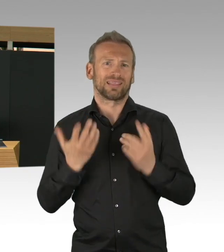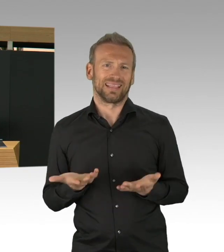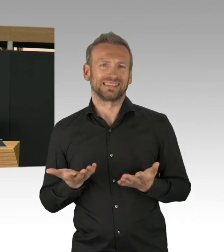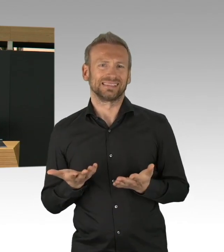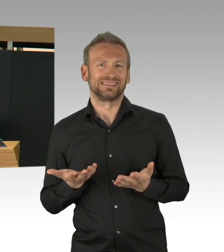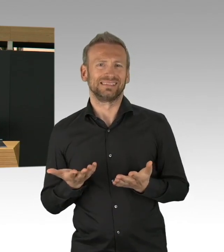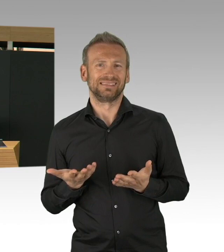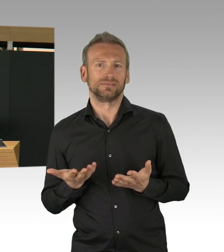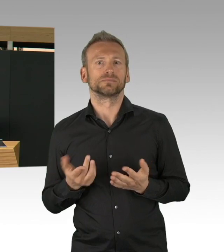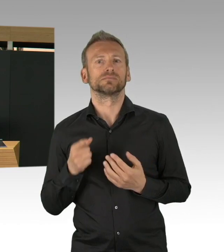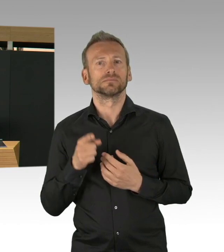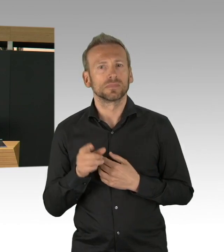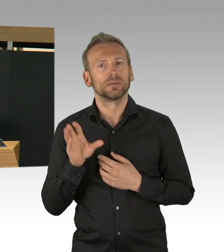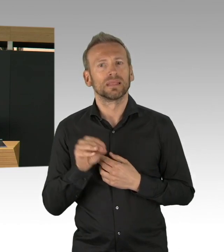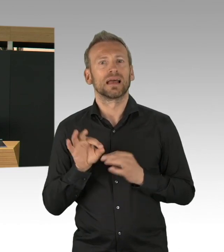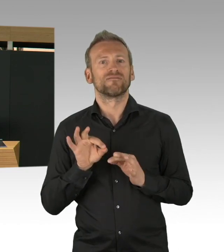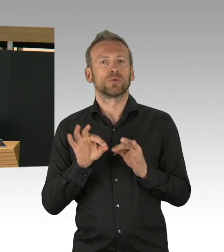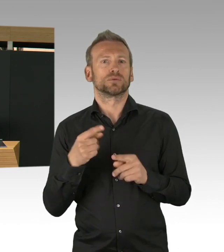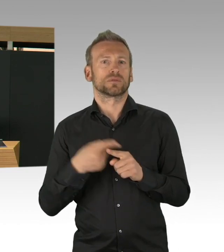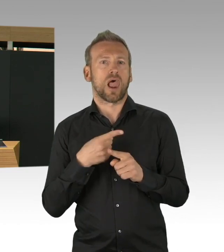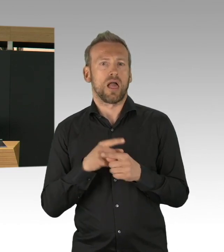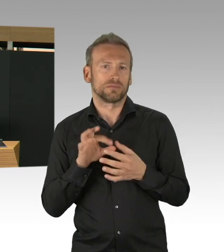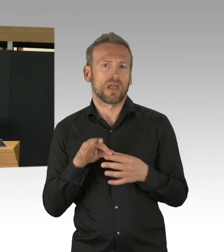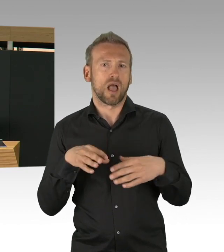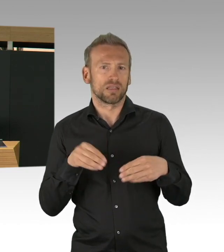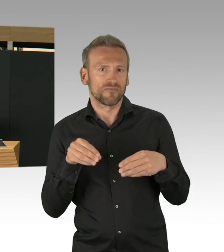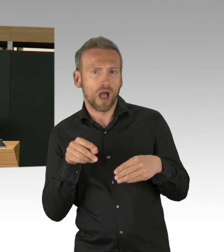aber so richtig garantieren kann das natürlich keiner.